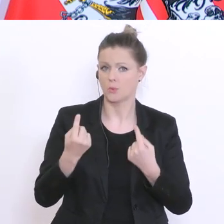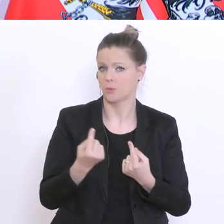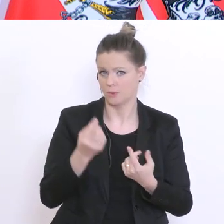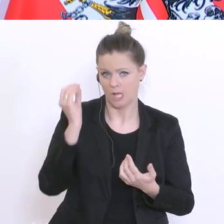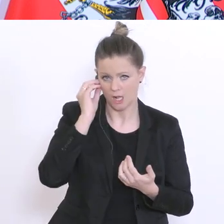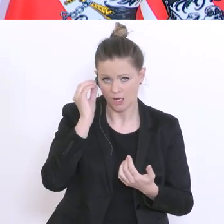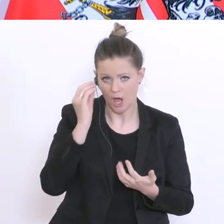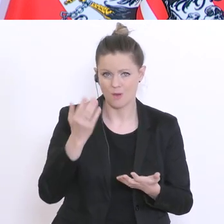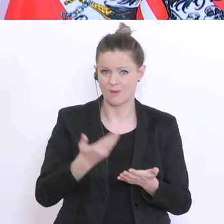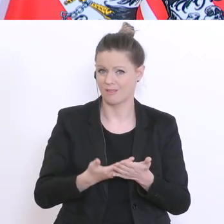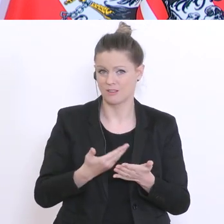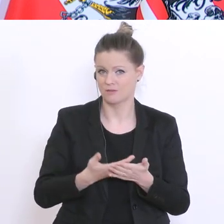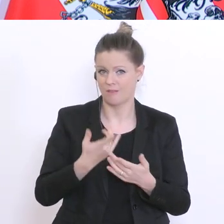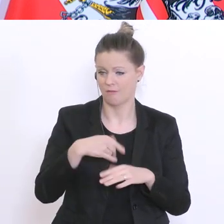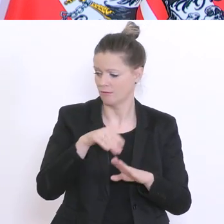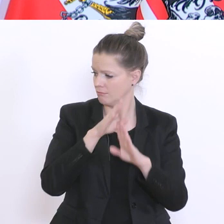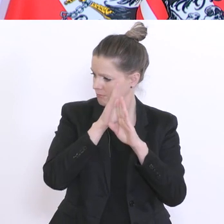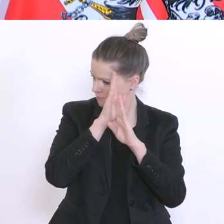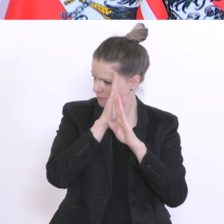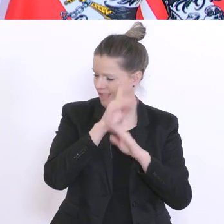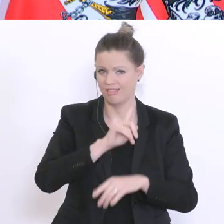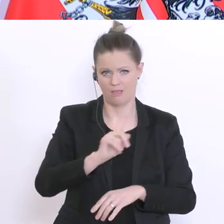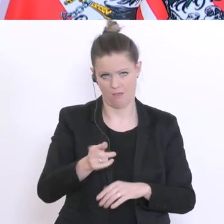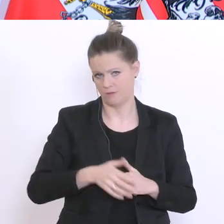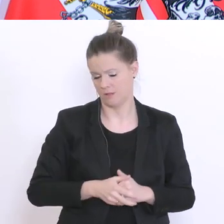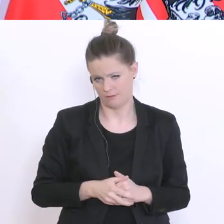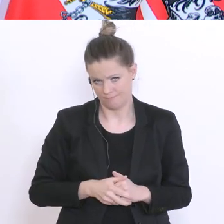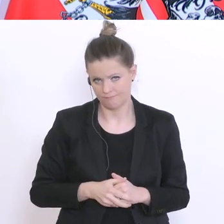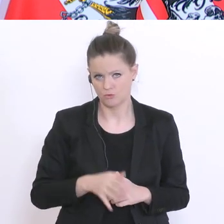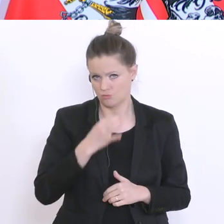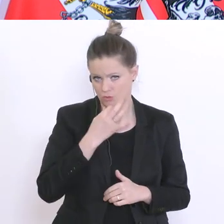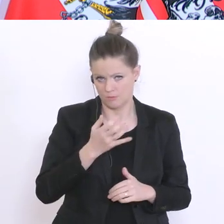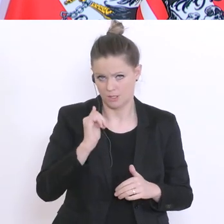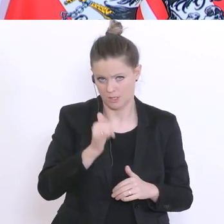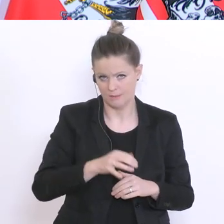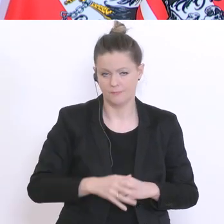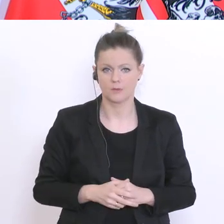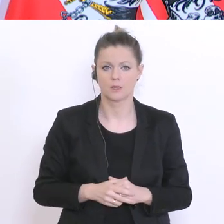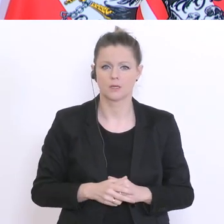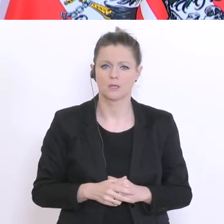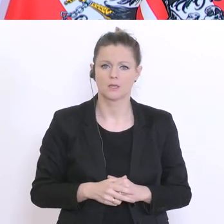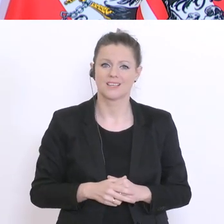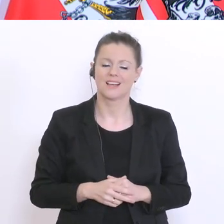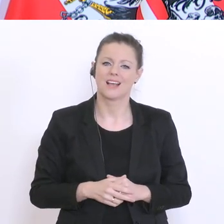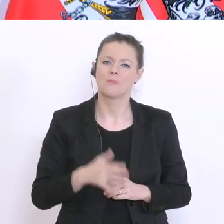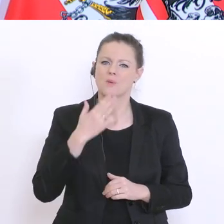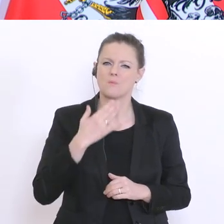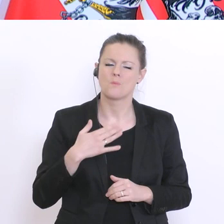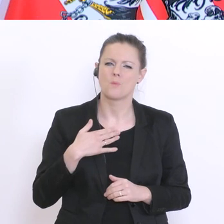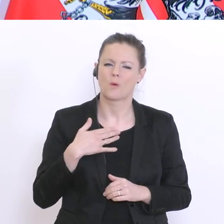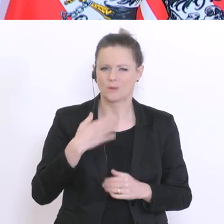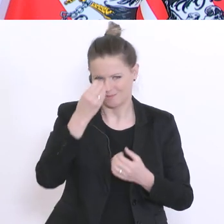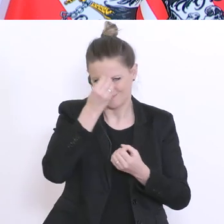man auch nicht die Augen davor verschließen. Ich möchte nur zu überlegen geben: Wenn man jetzt eine